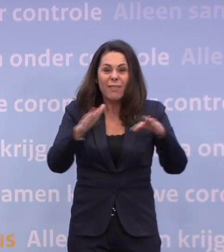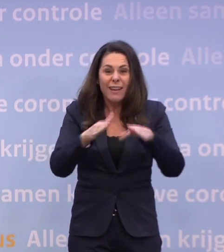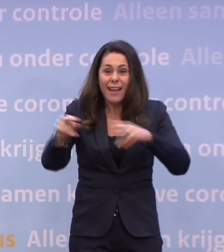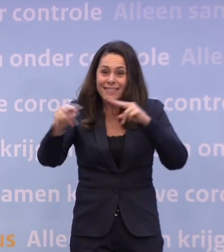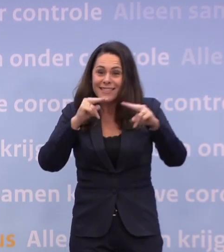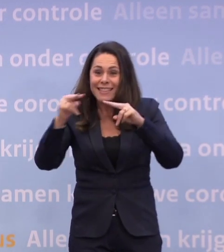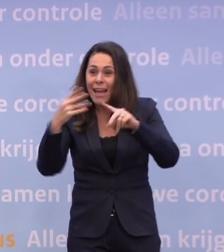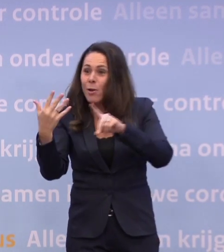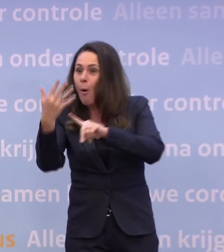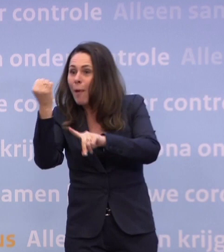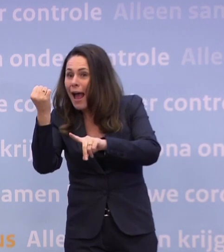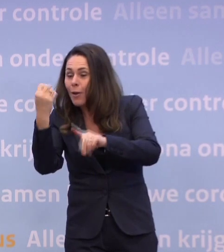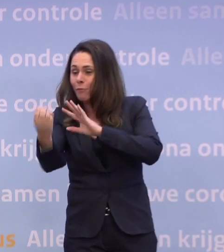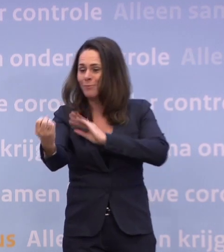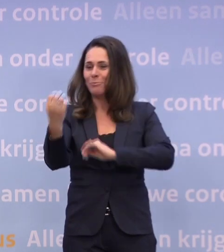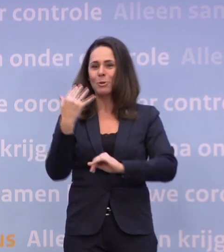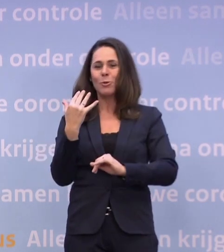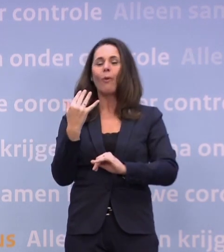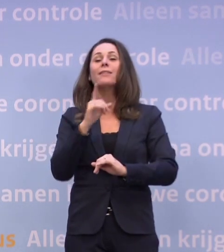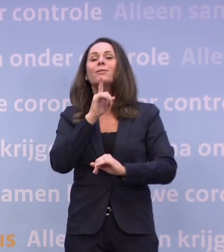...of te laten bezorgen door uw favoriete restaurant.